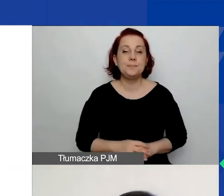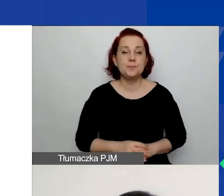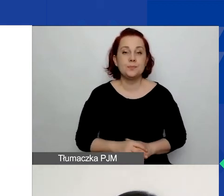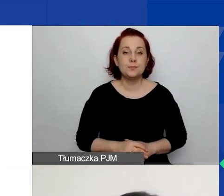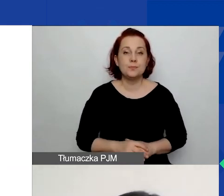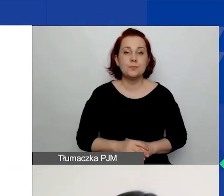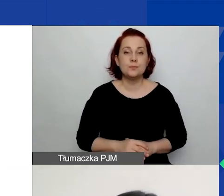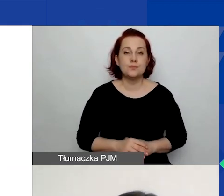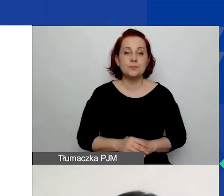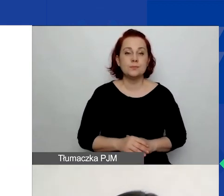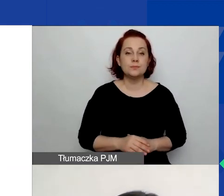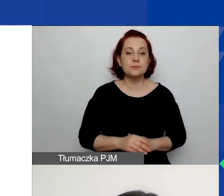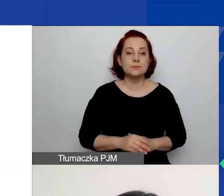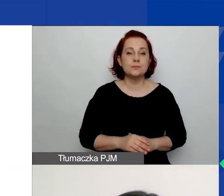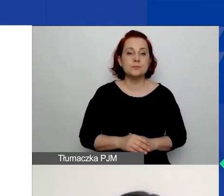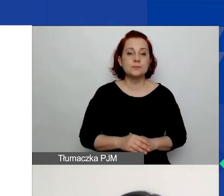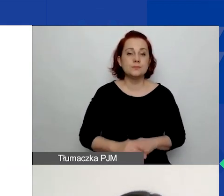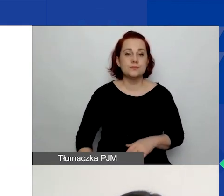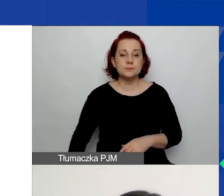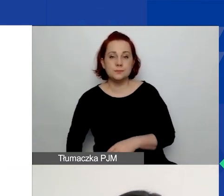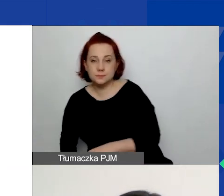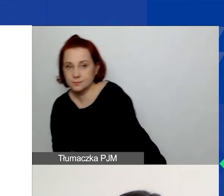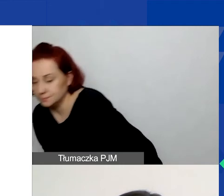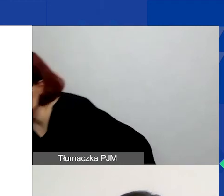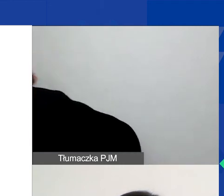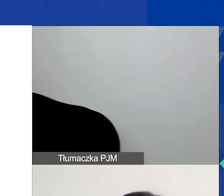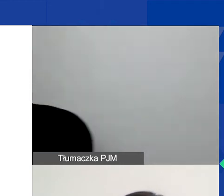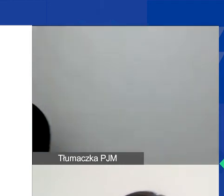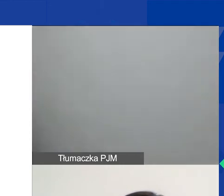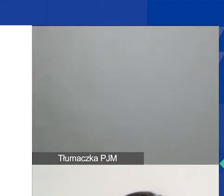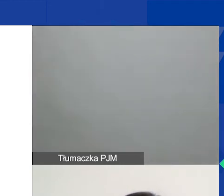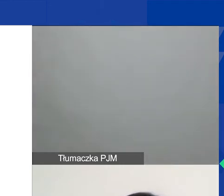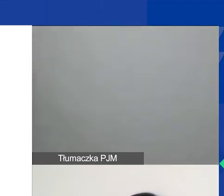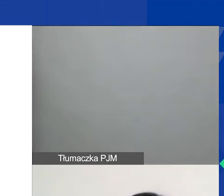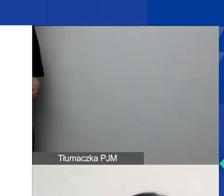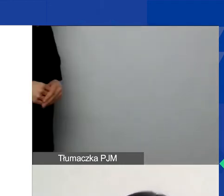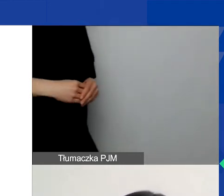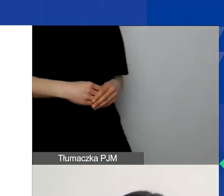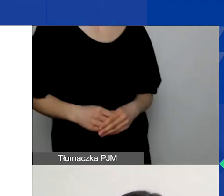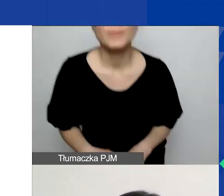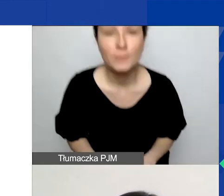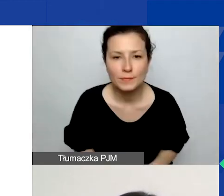Kolejne pole dotyczy wyznań i ryzyk związanych z realizacją projektu. Kolejne pole - trwałość.